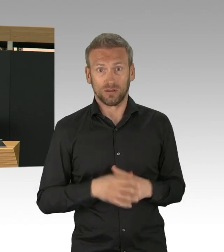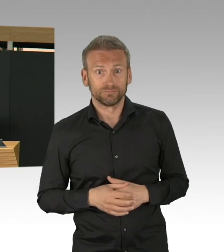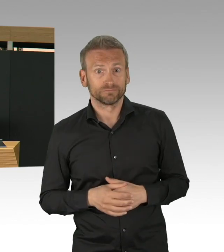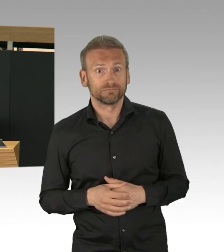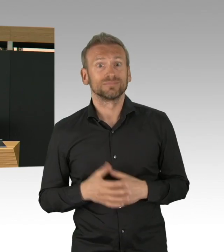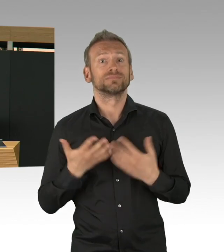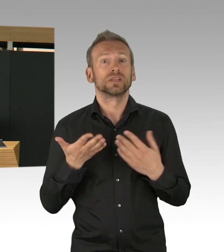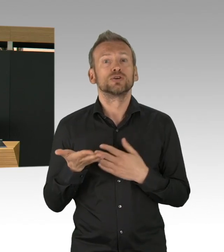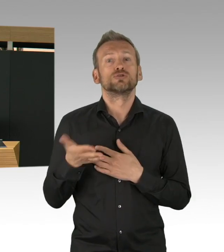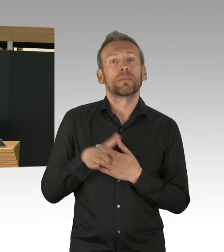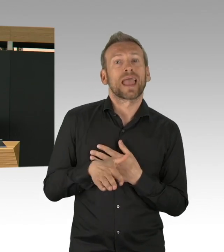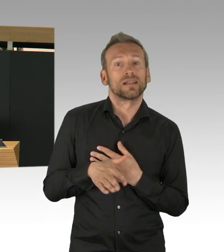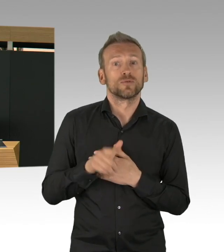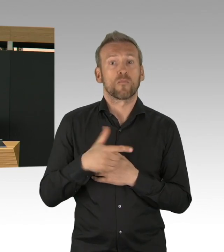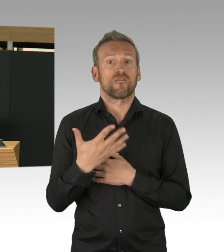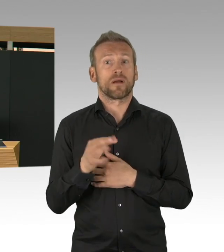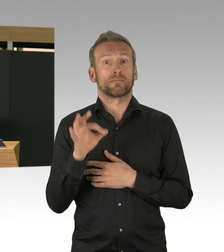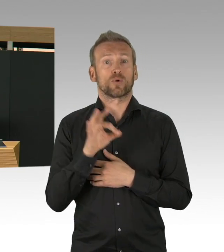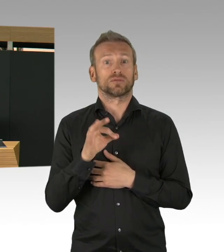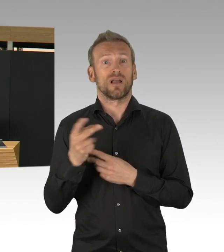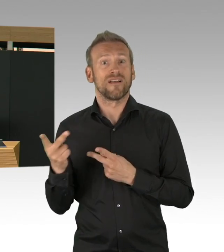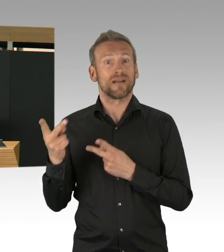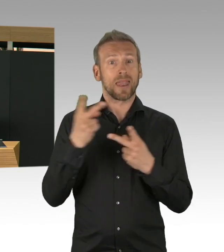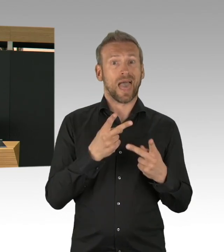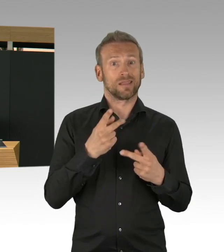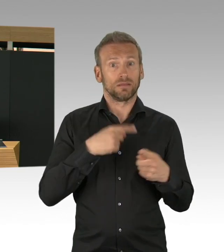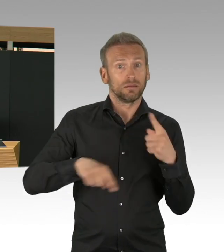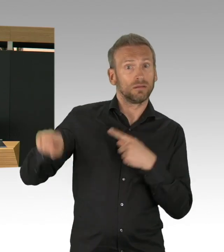die deutlich stärker gestiegen sind, die Ausbrüche in Pflegeheimen,